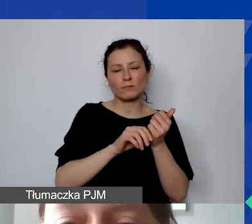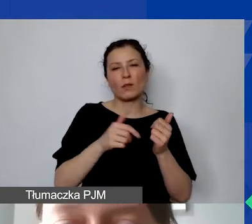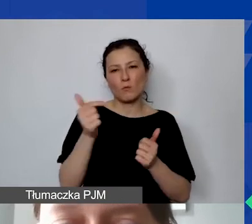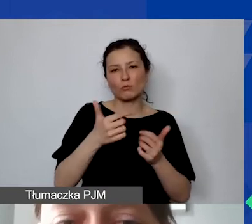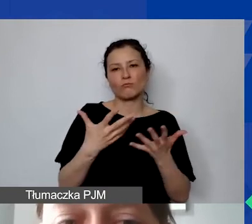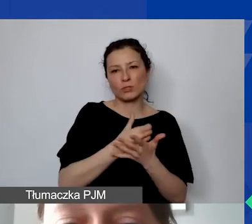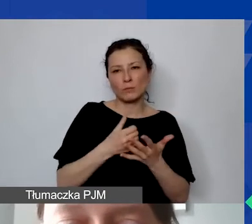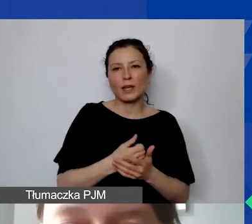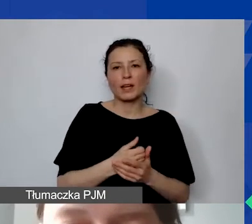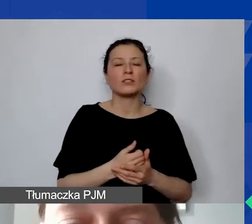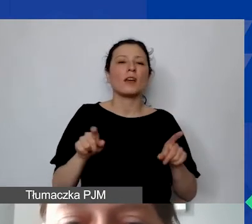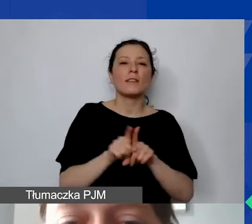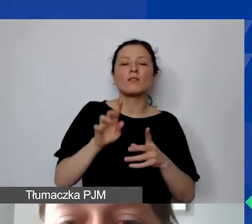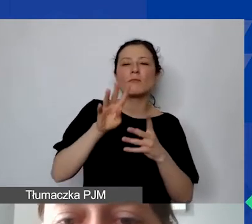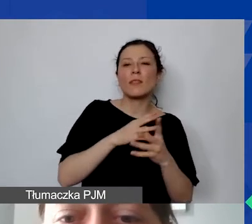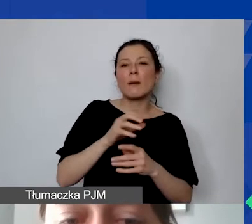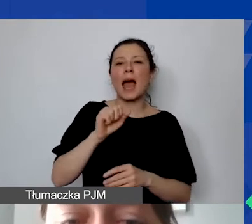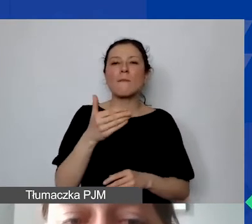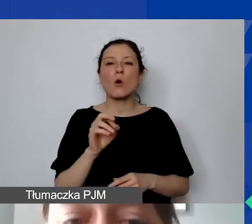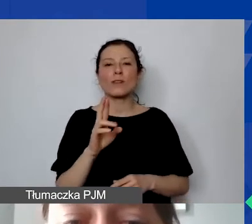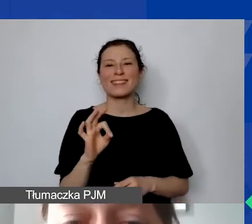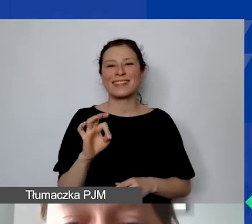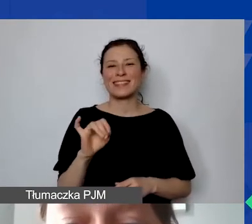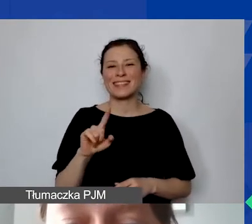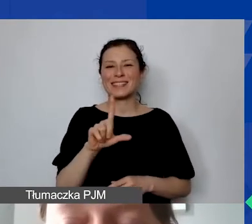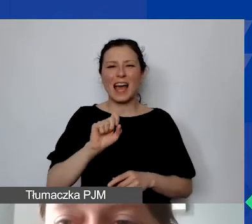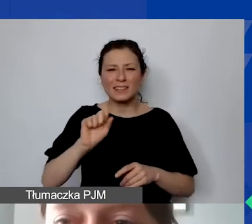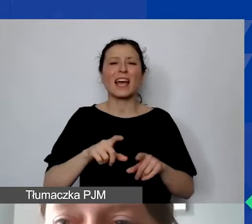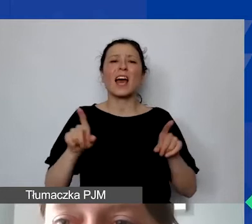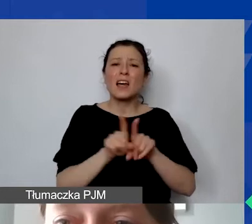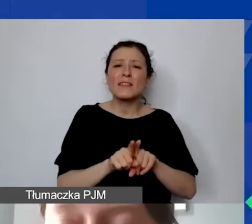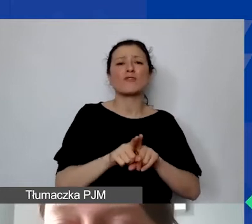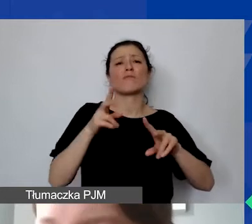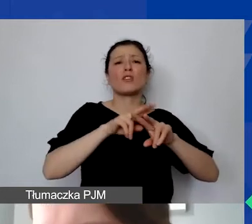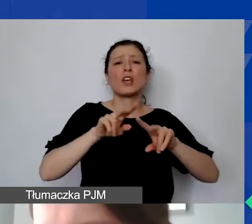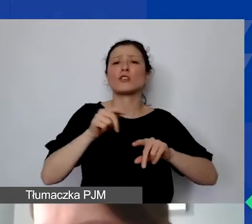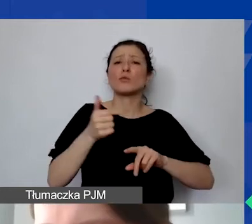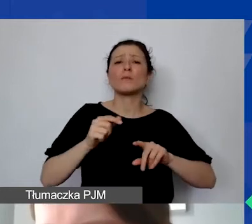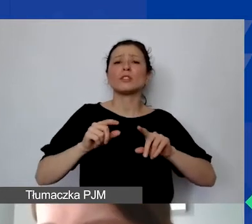Muszą być zabezpieczone, oznaczone. O tym też będziemy mówić na poziomie zarządzania finansowego